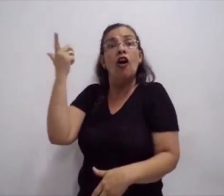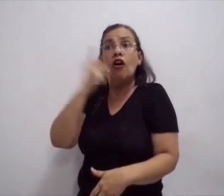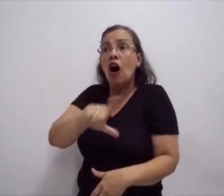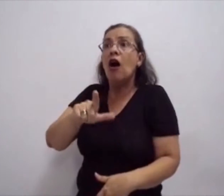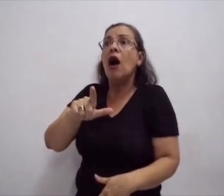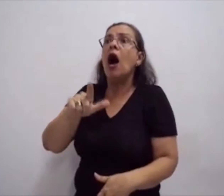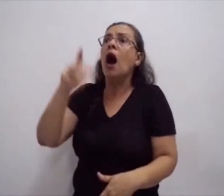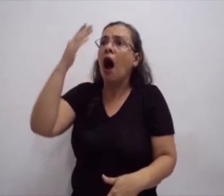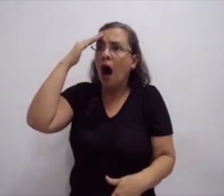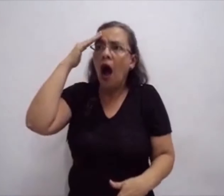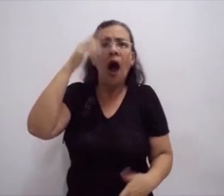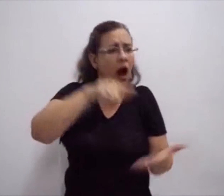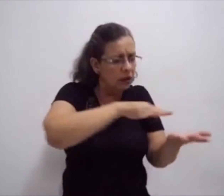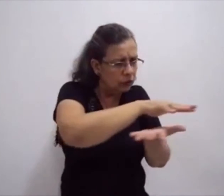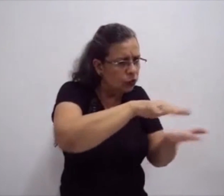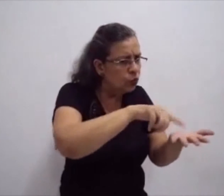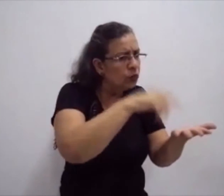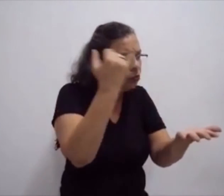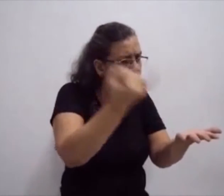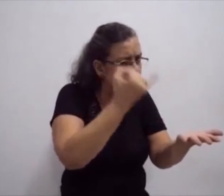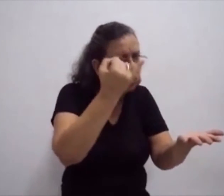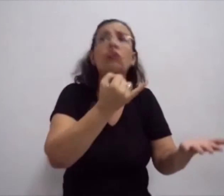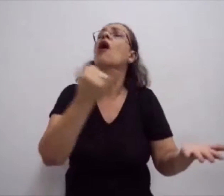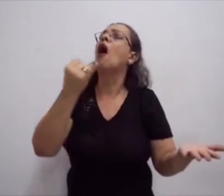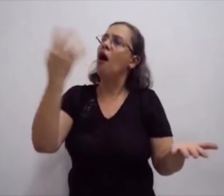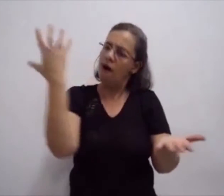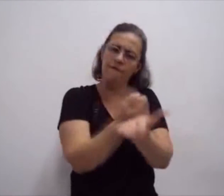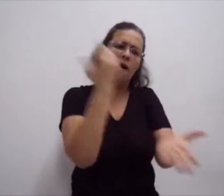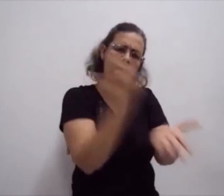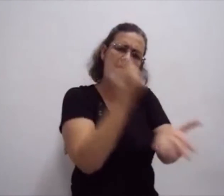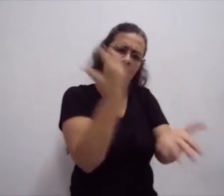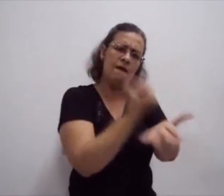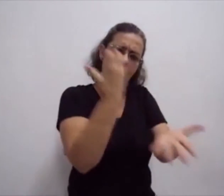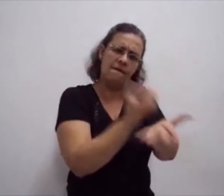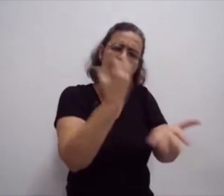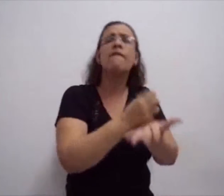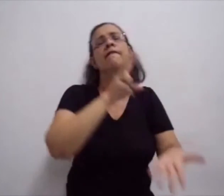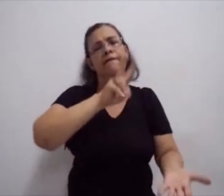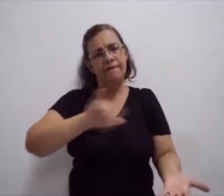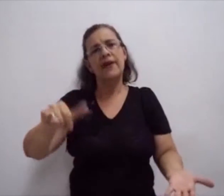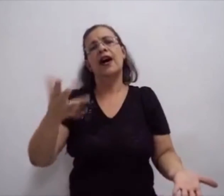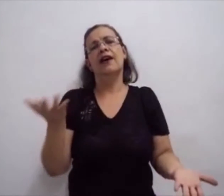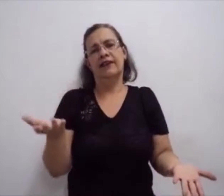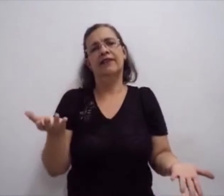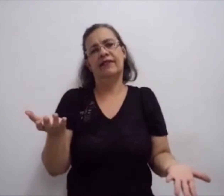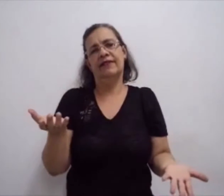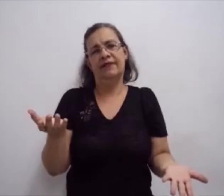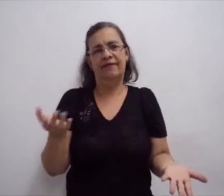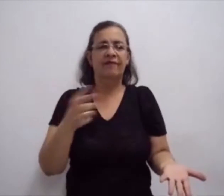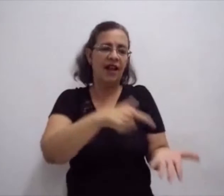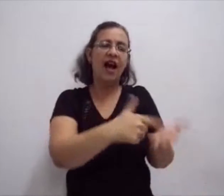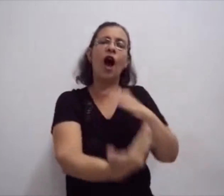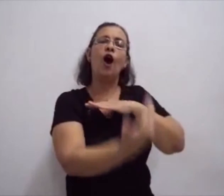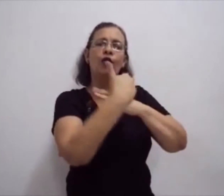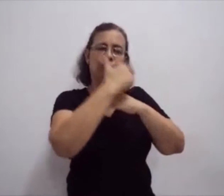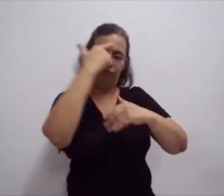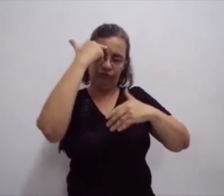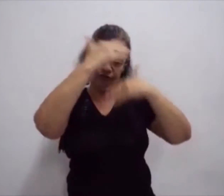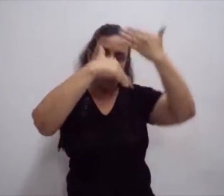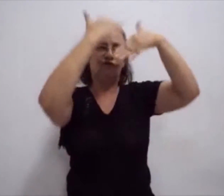Porque essa escrita ajuda no desenvolvimento do surdo. o registro da língua de sinais. Assim como o grupo de ouvintes